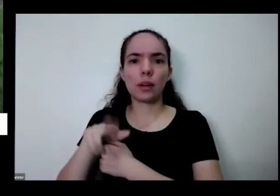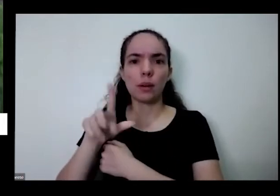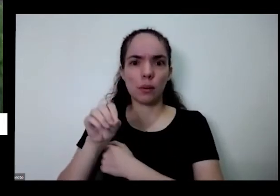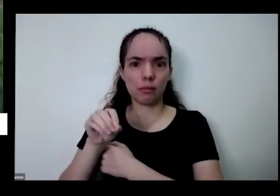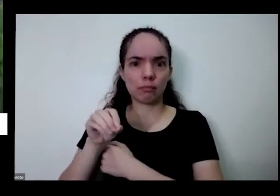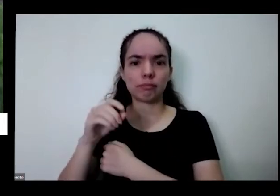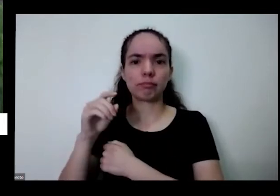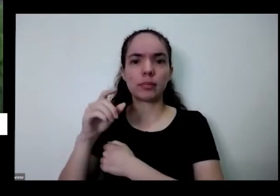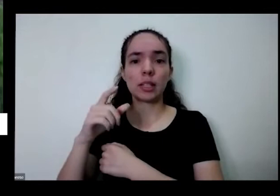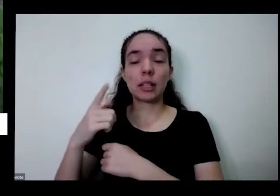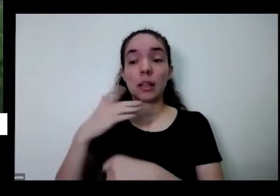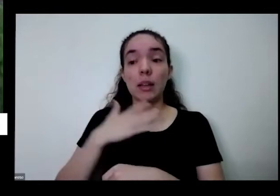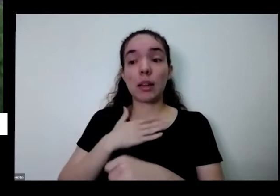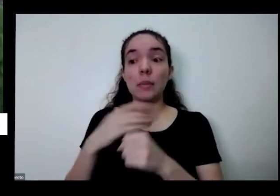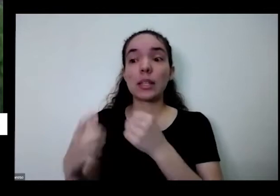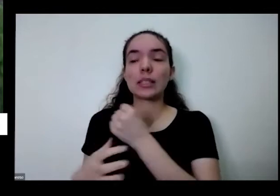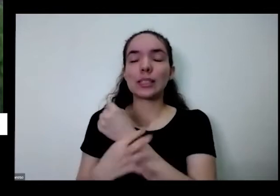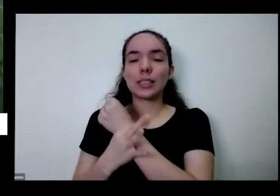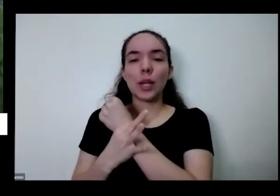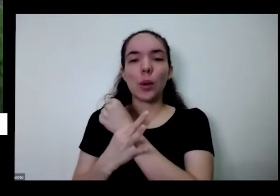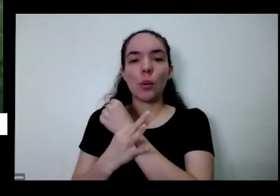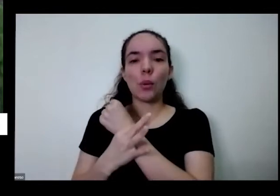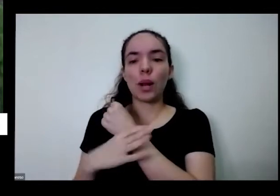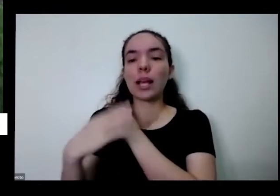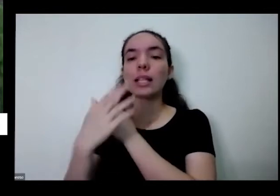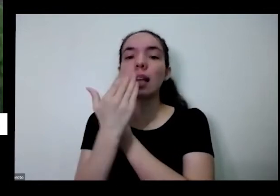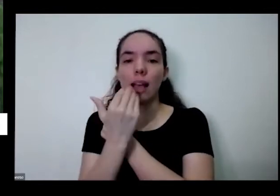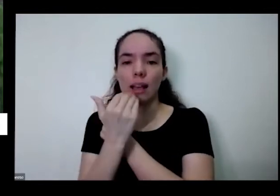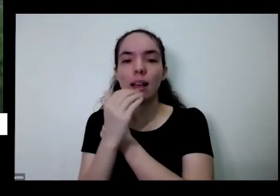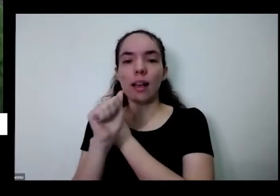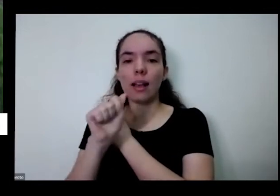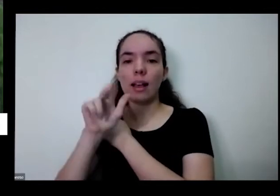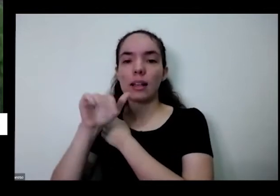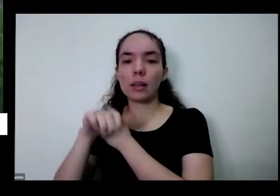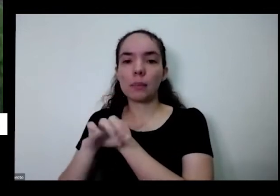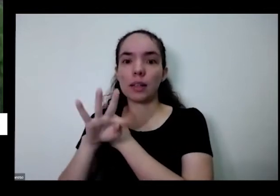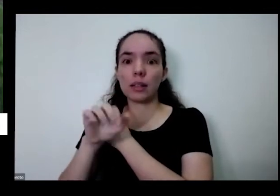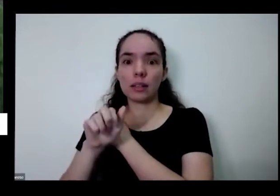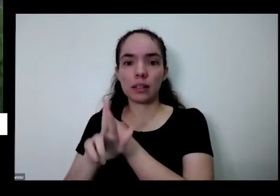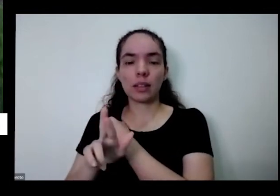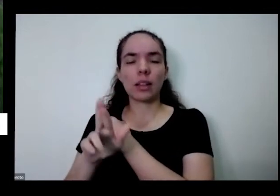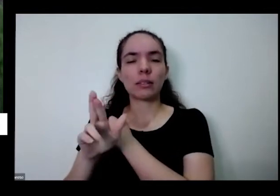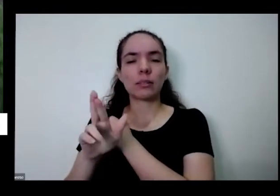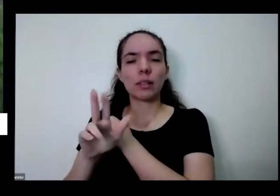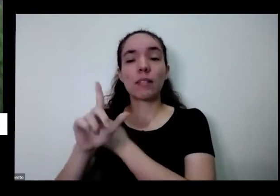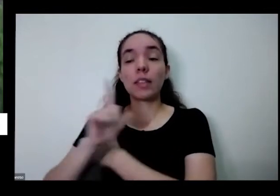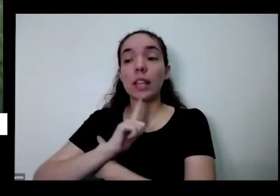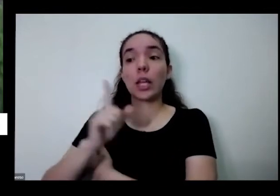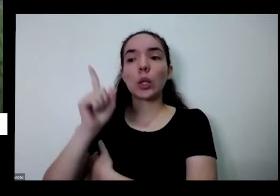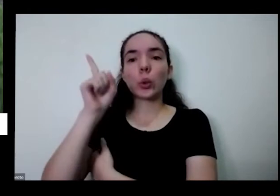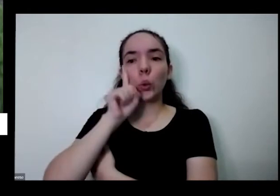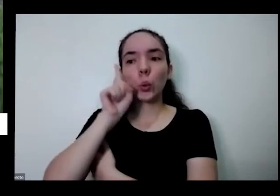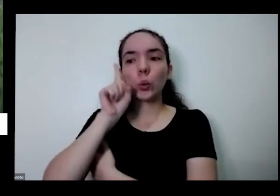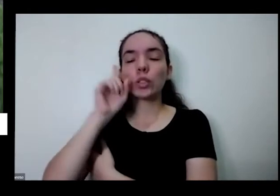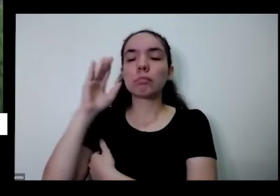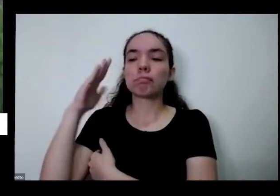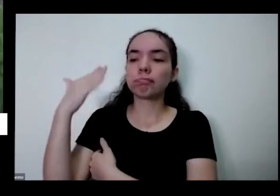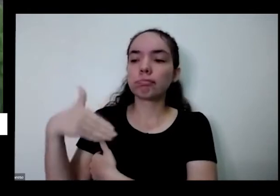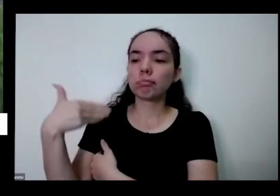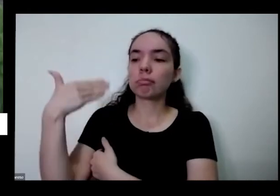eu segurança alimentar ela ela fala disso né Você tem o alimento hoje e saber que amanhã você vai